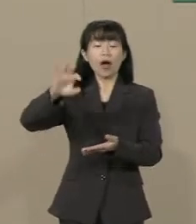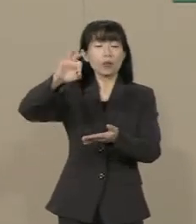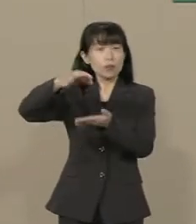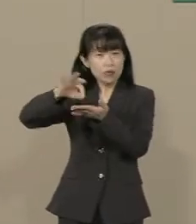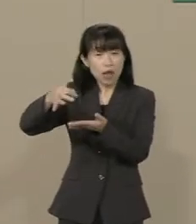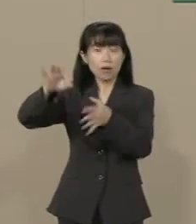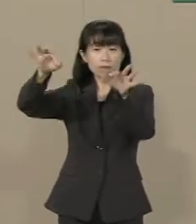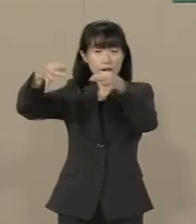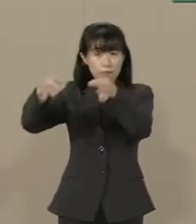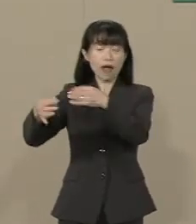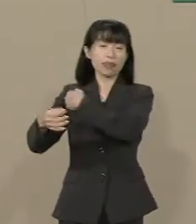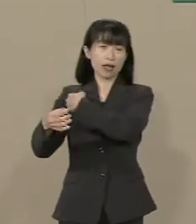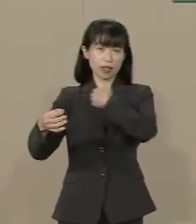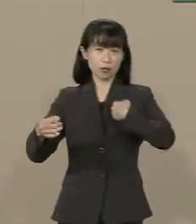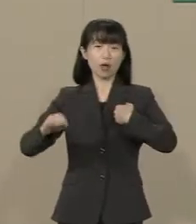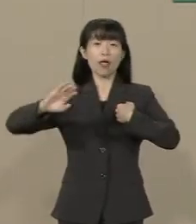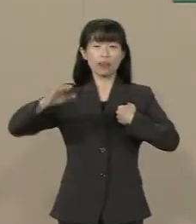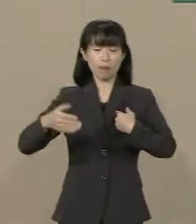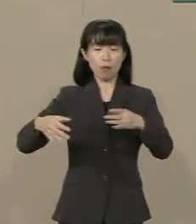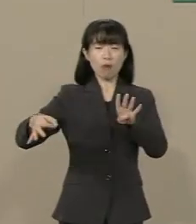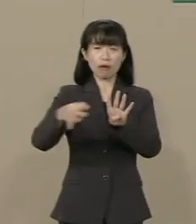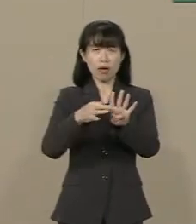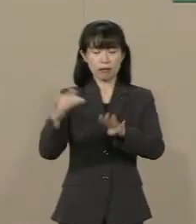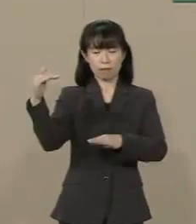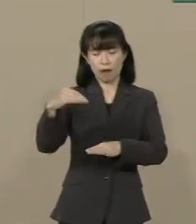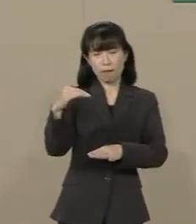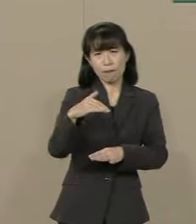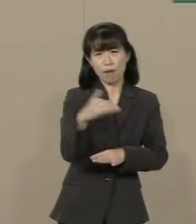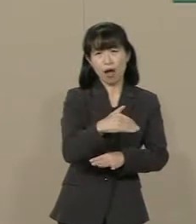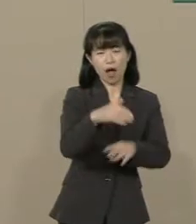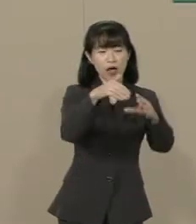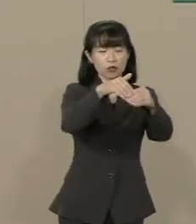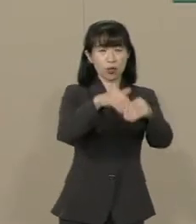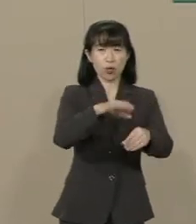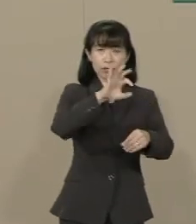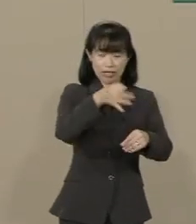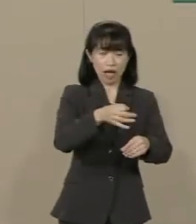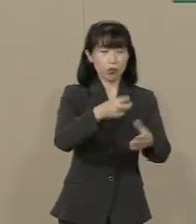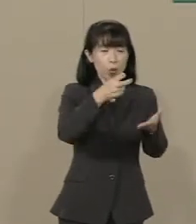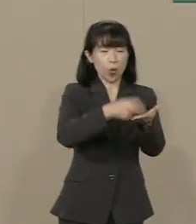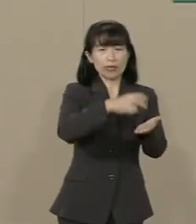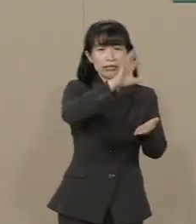しかし 景気が悪くなるので 所得税と法人税が下がるんです